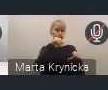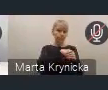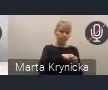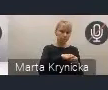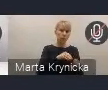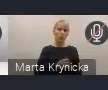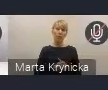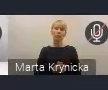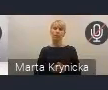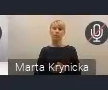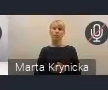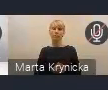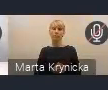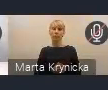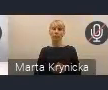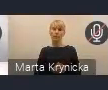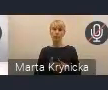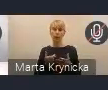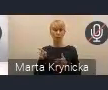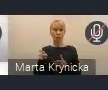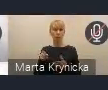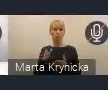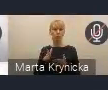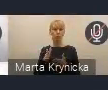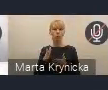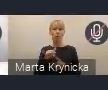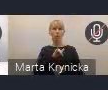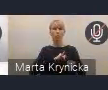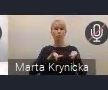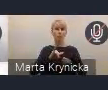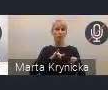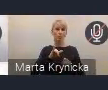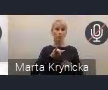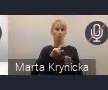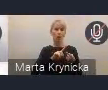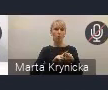zarządu Związku za tydzień w piątek we Włocławku,